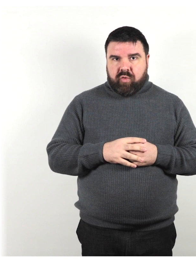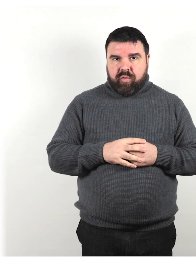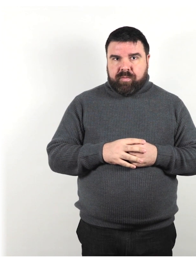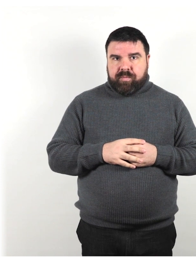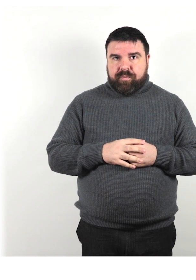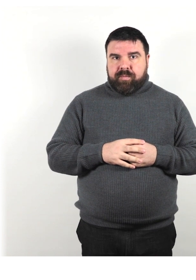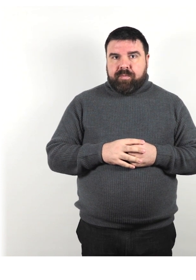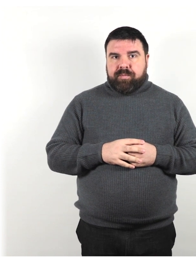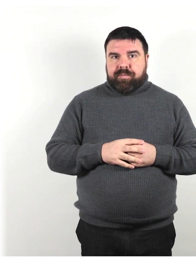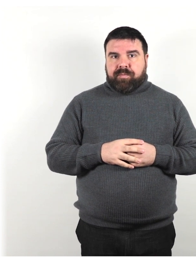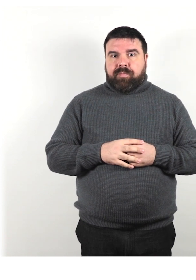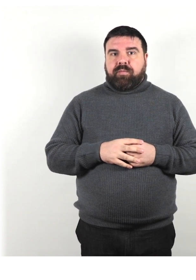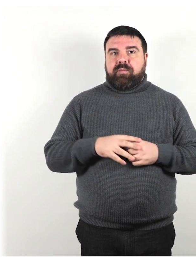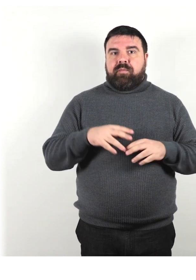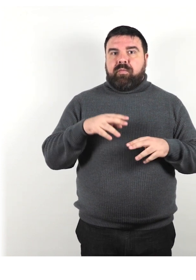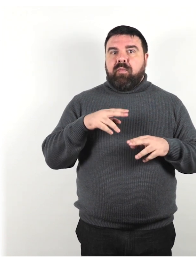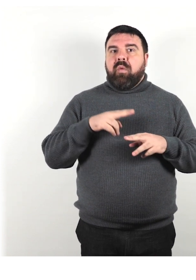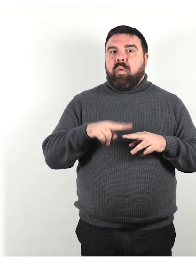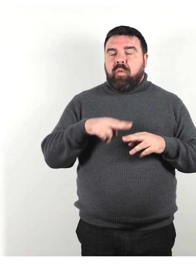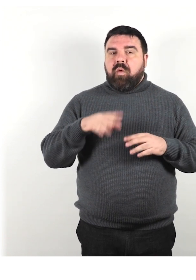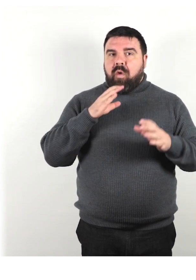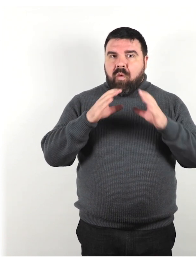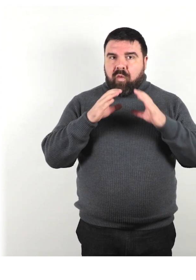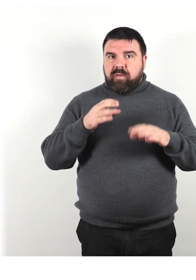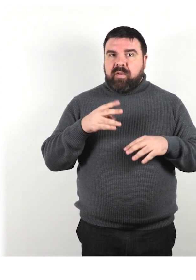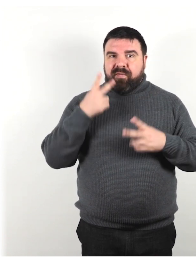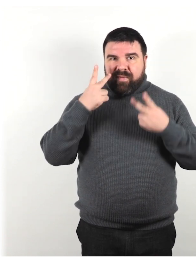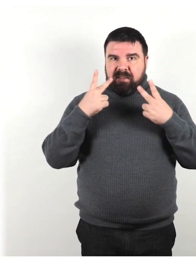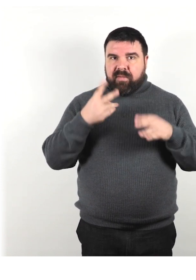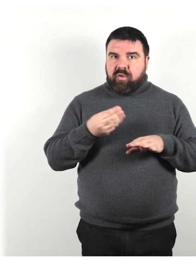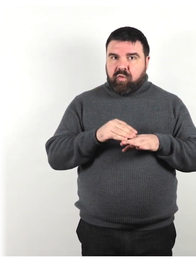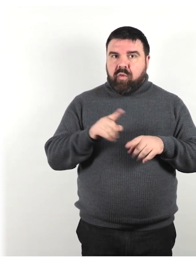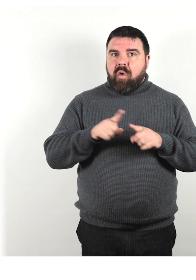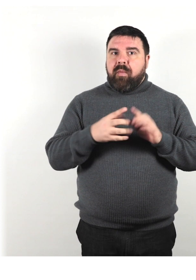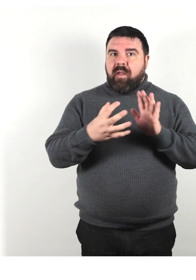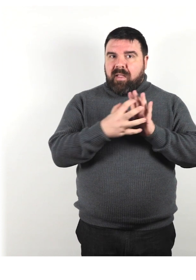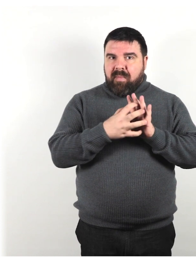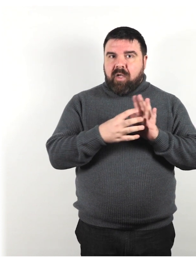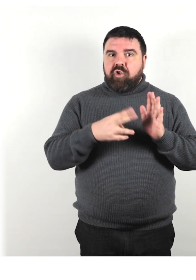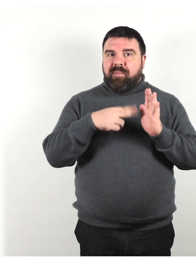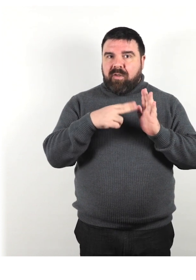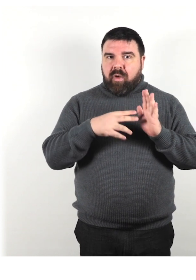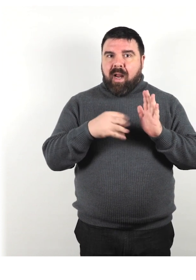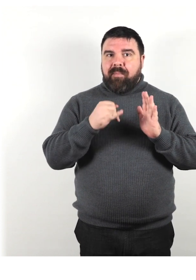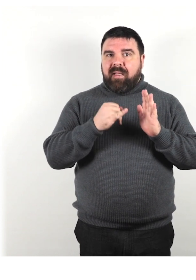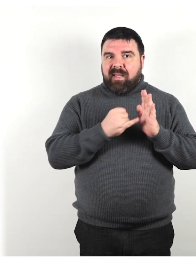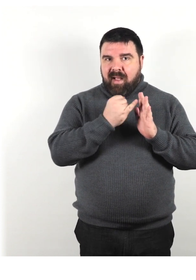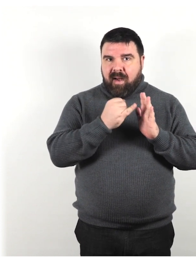Utilizza una comunicazione visiva aggiuntiva come immagini, pittogrammi, diagrammi o dimostrazioni.